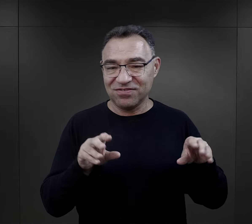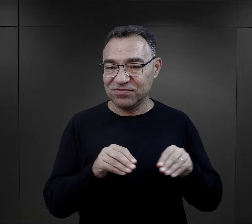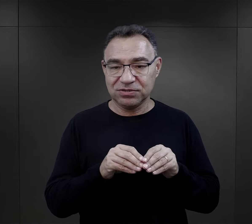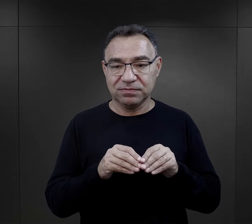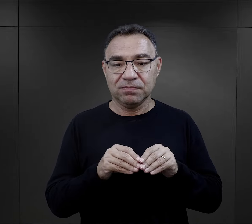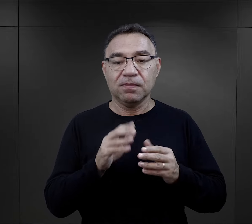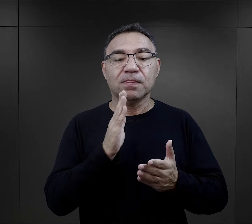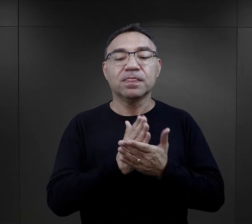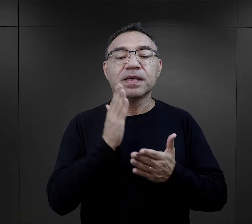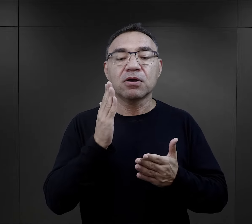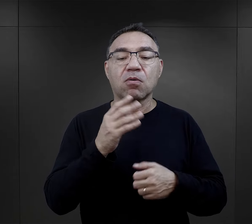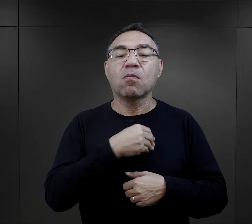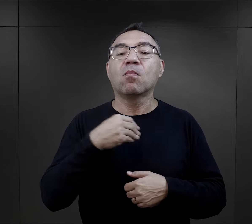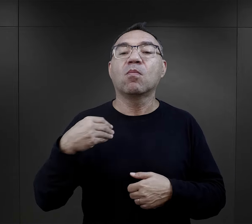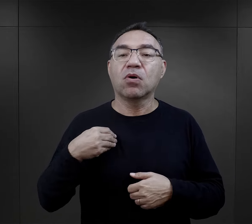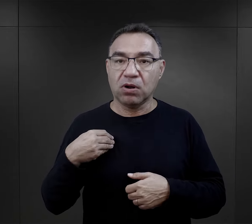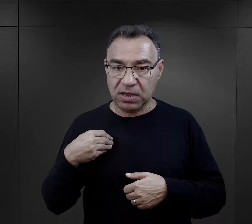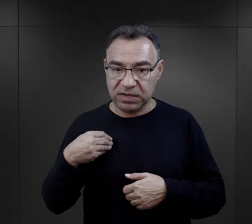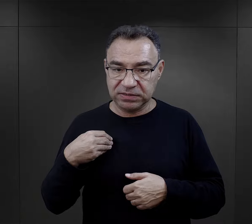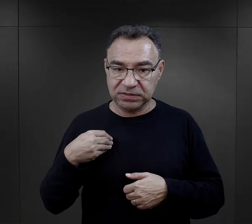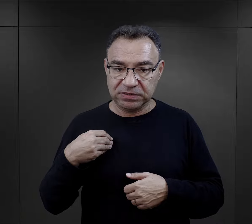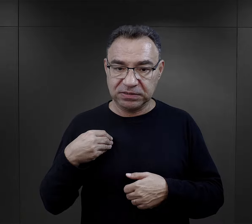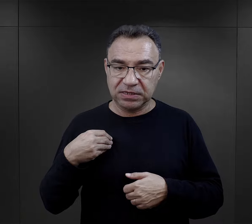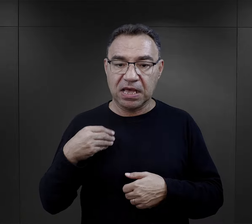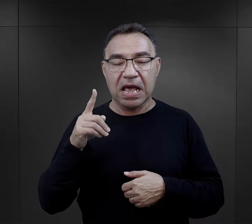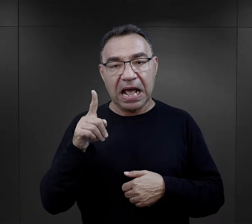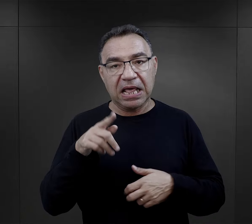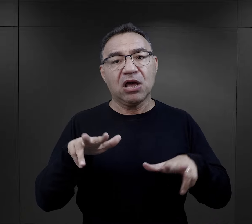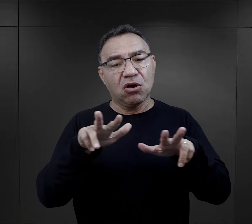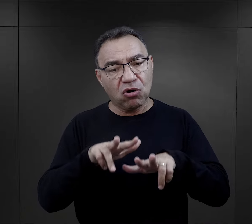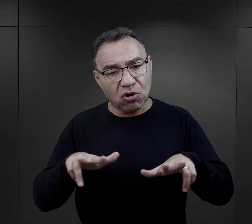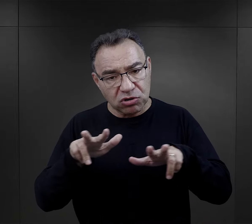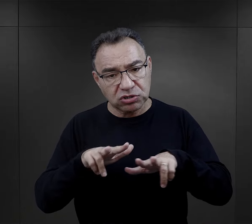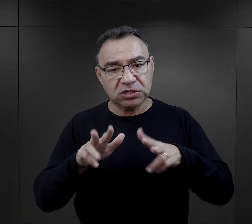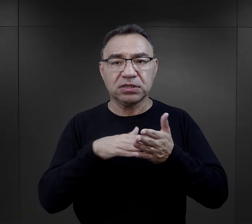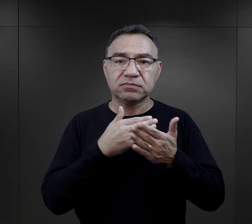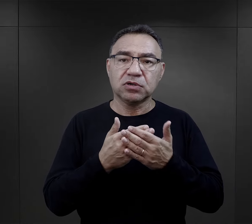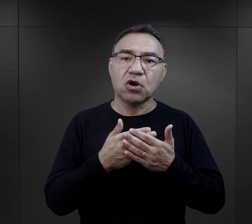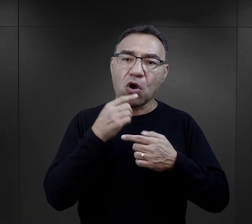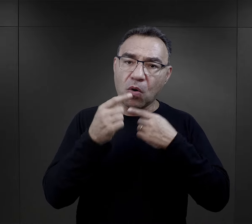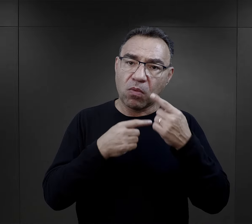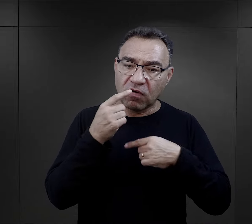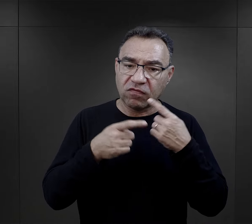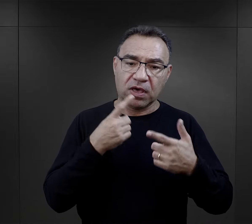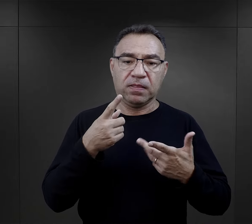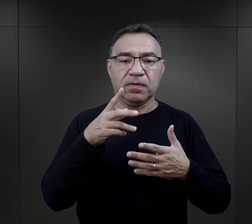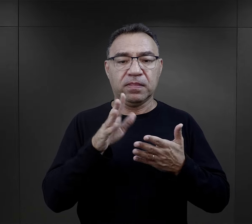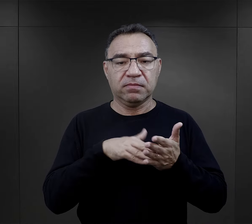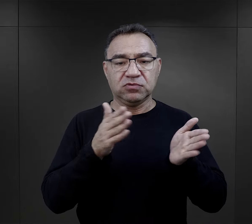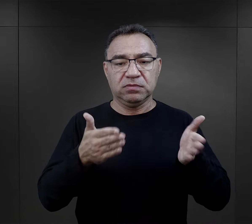Otrzymywali te paczki głównie więźniowie Polacy, ale troska rodziny. Jeden z więźniów opowiadał, że